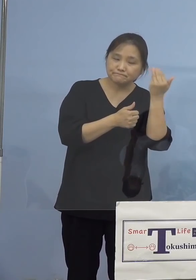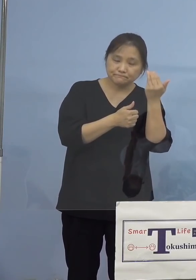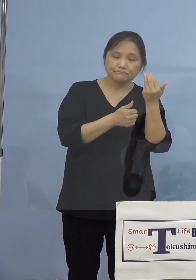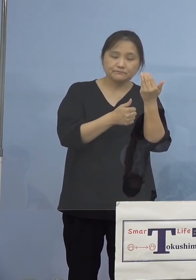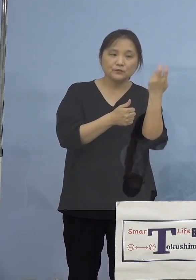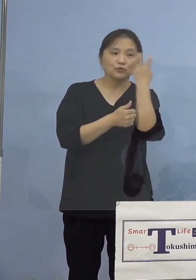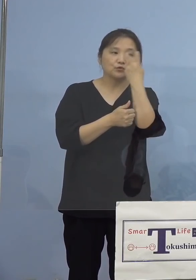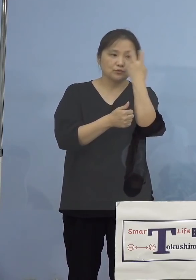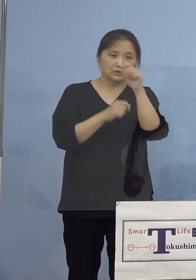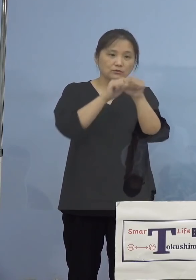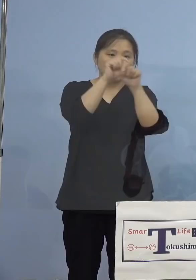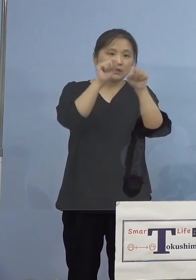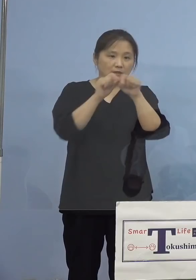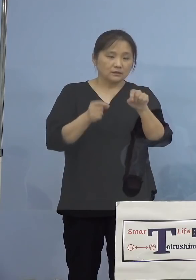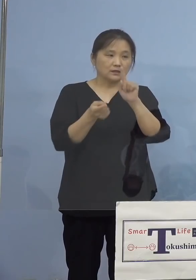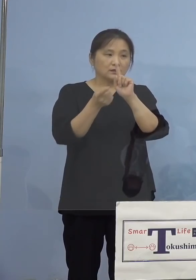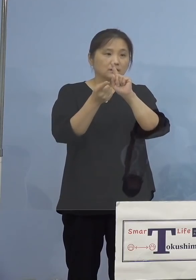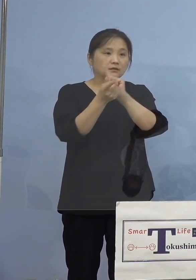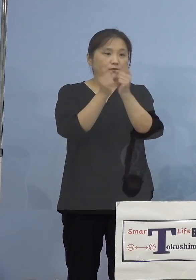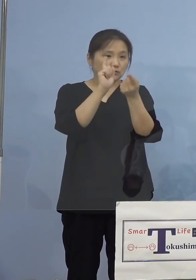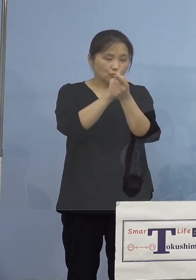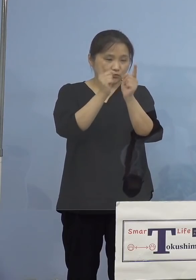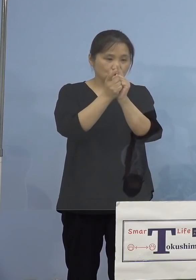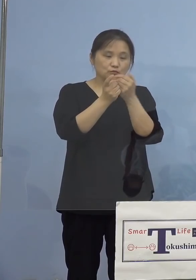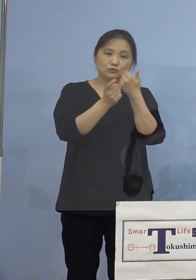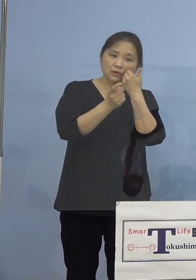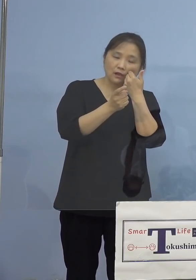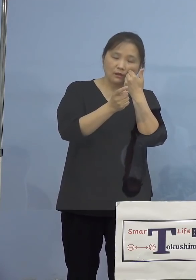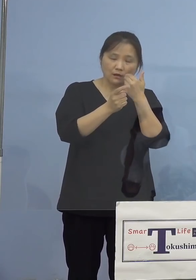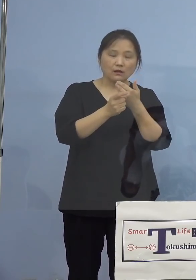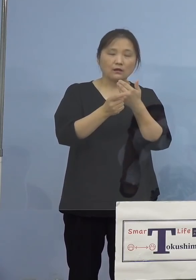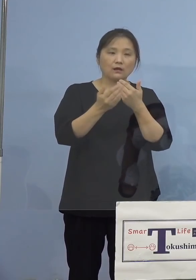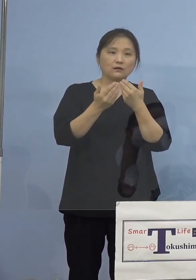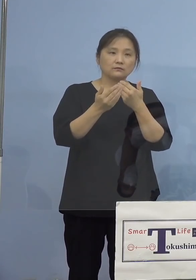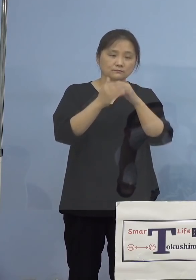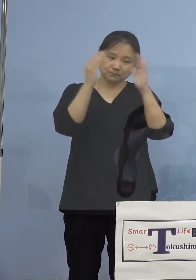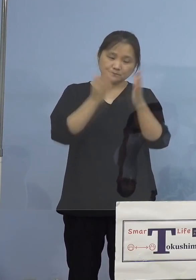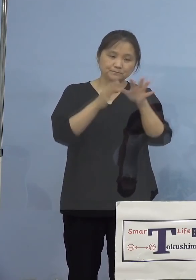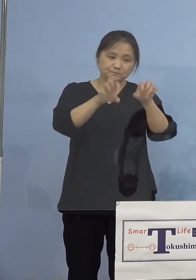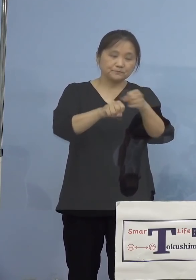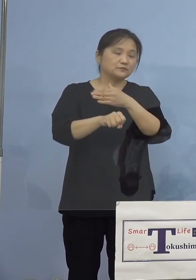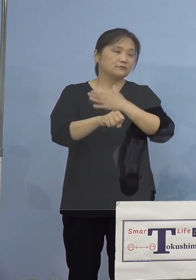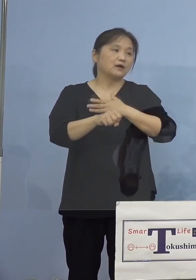接触した方々が特定をされて おりますので、条例に基づきまして